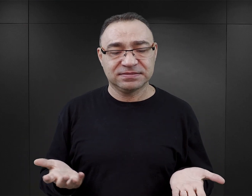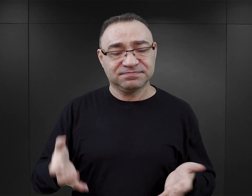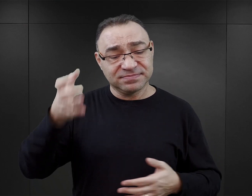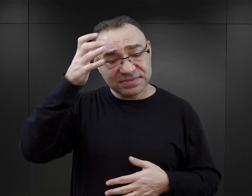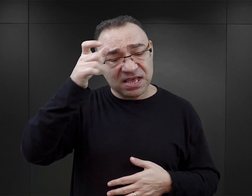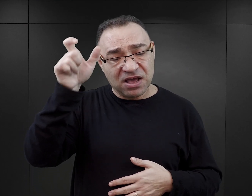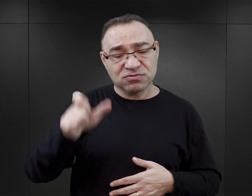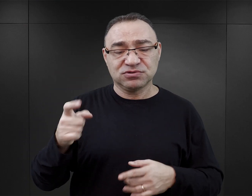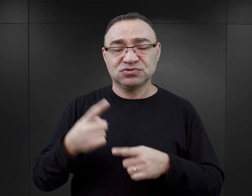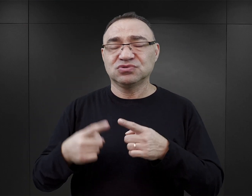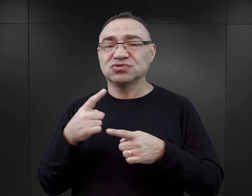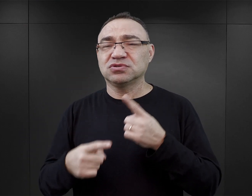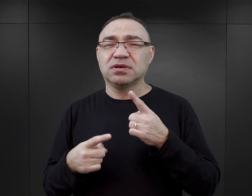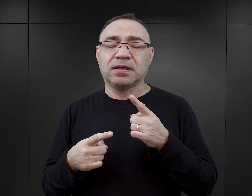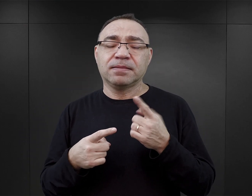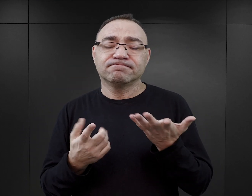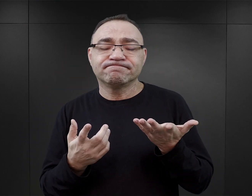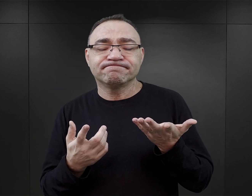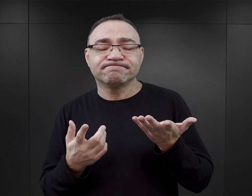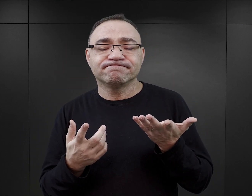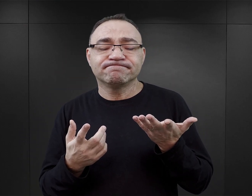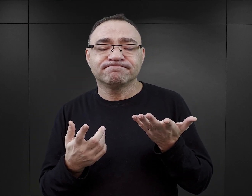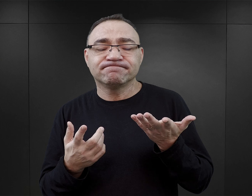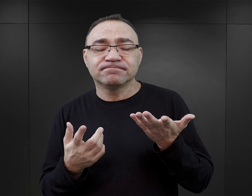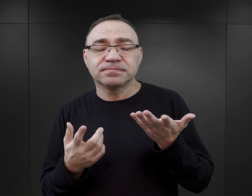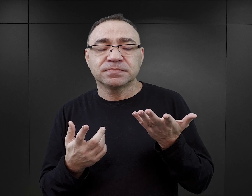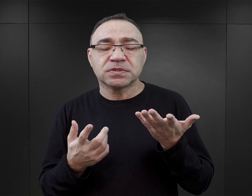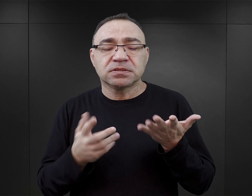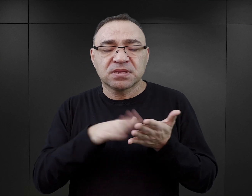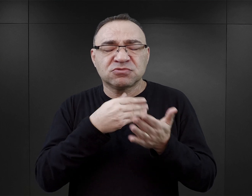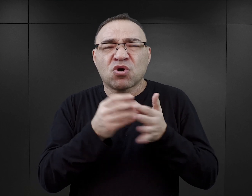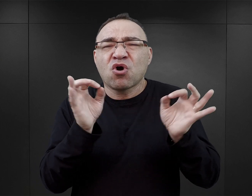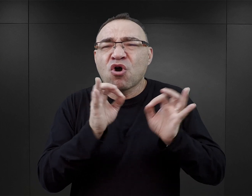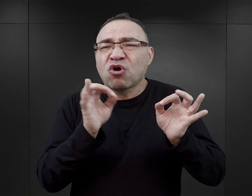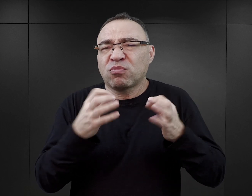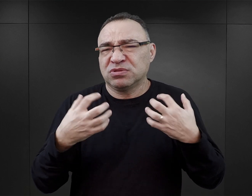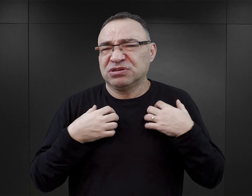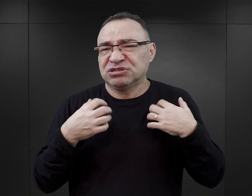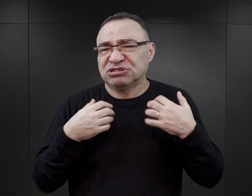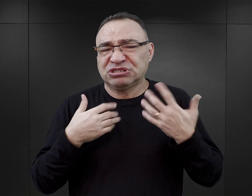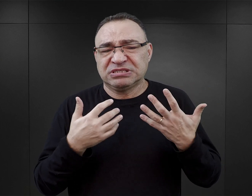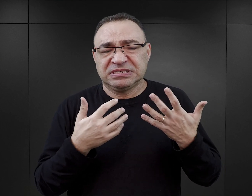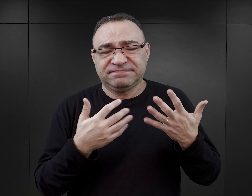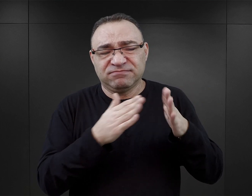Autorzy nie stronią od wykorzystywania pewnych makabrycznych zjawisk z życia obozowego,